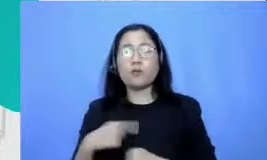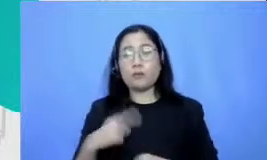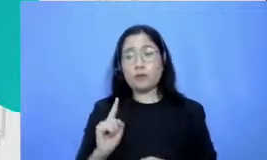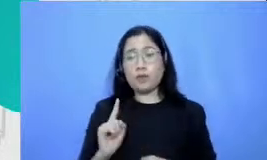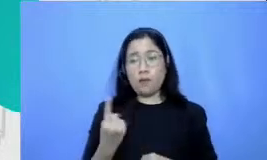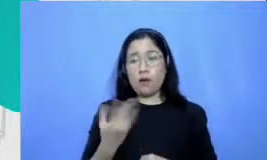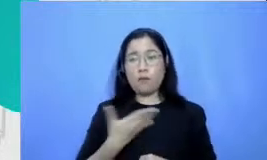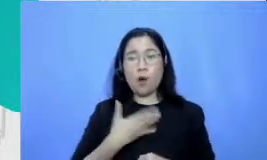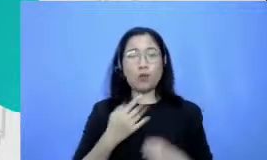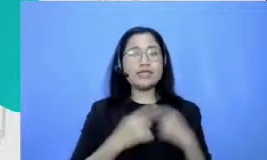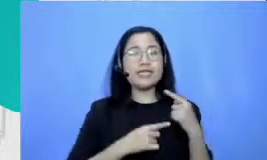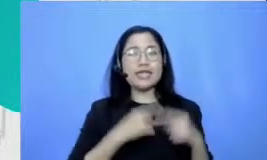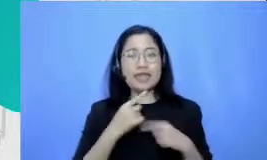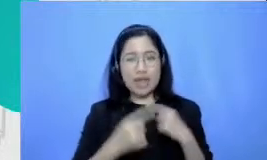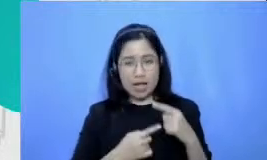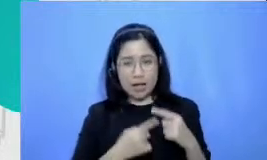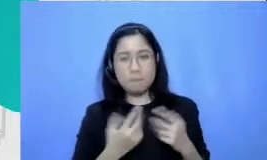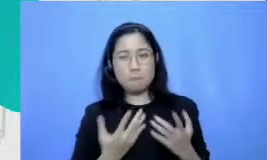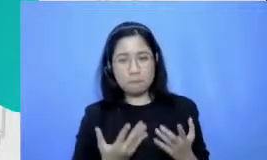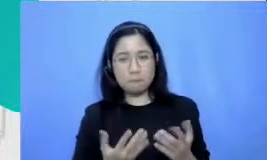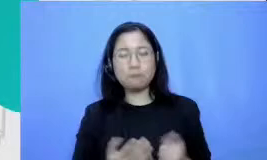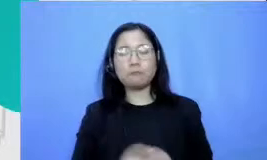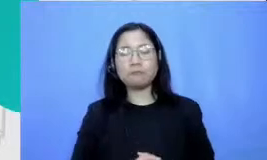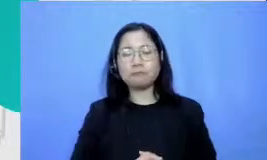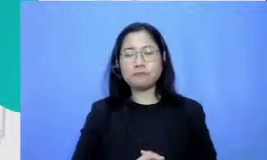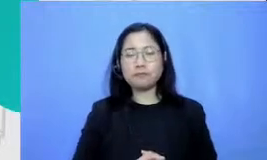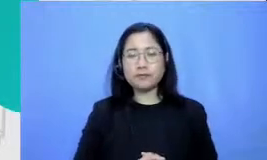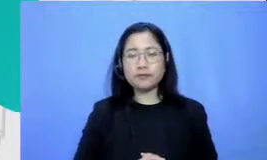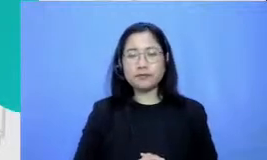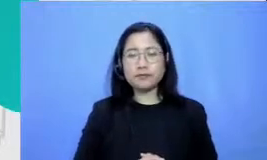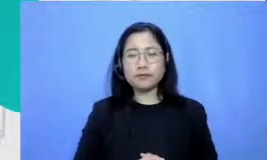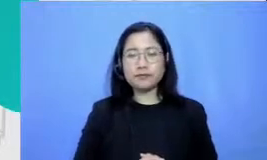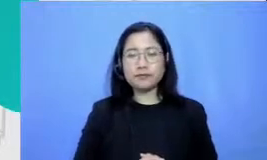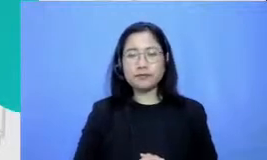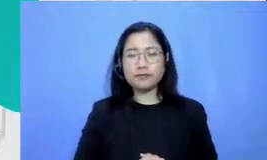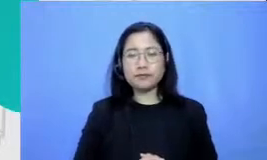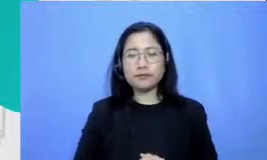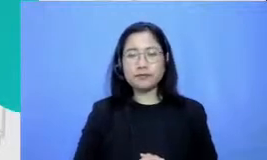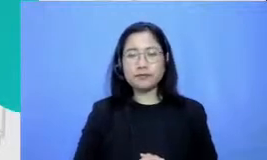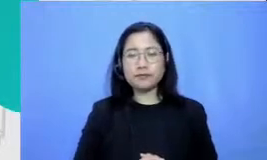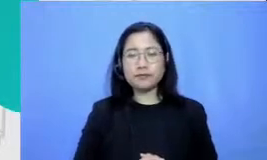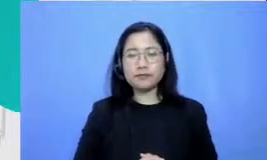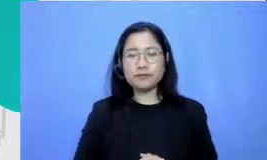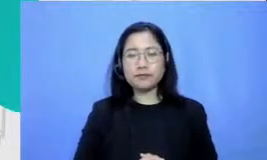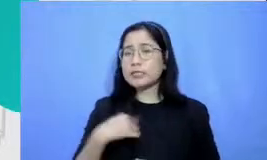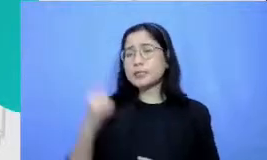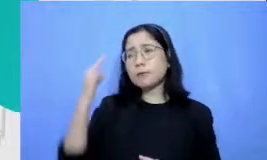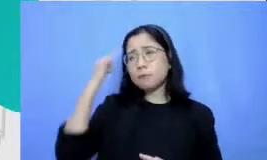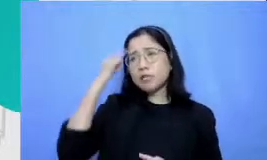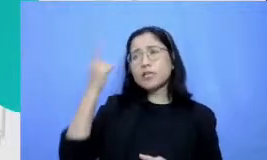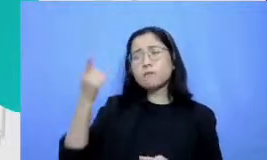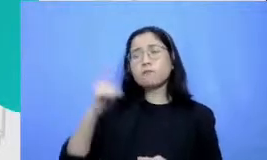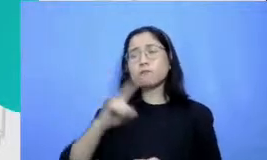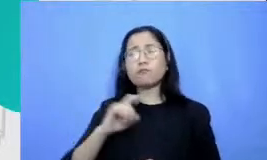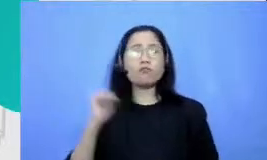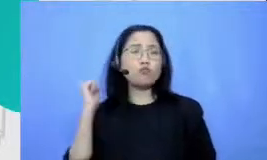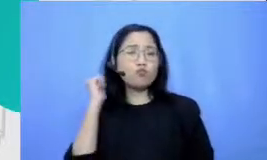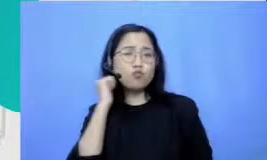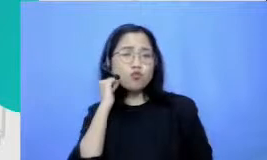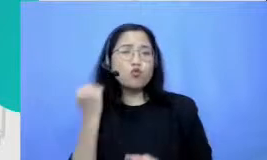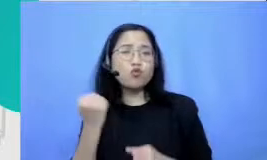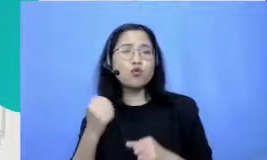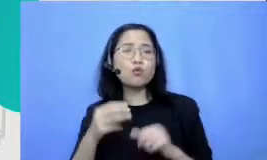Maryati am saya subscene Ibu Melati punya satu alat yang bisa digunakan satu alat teknologi